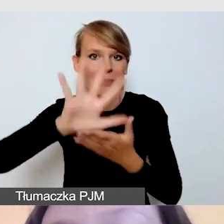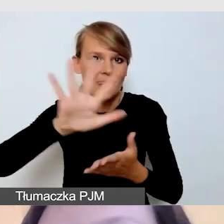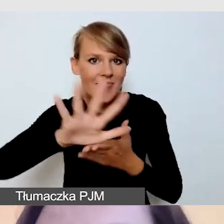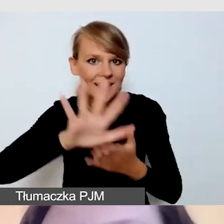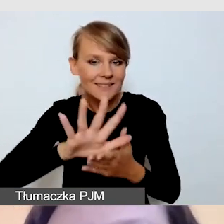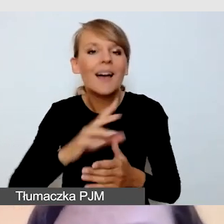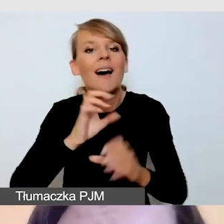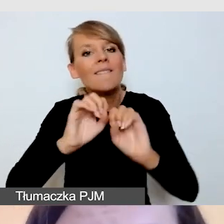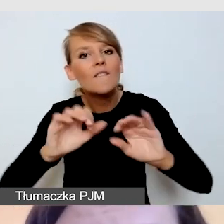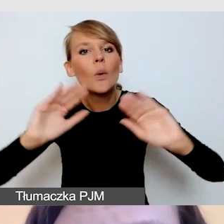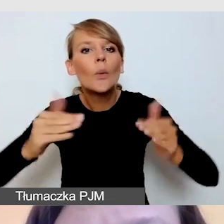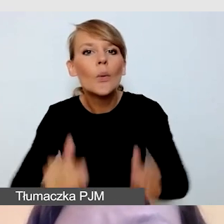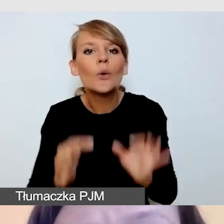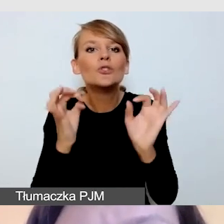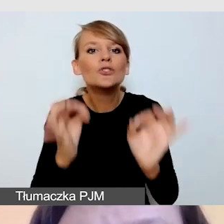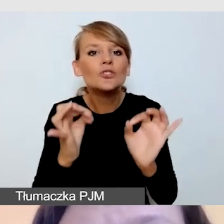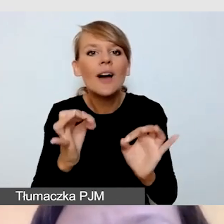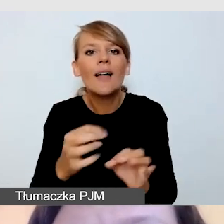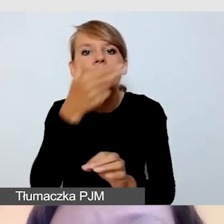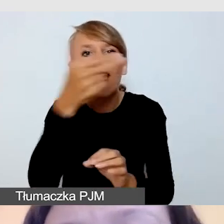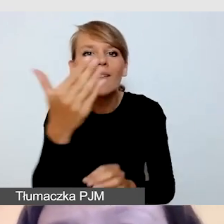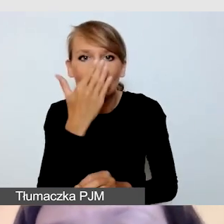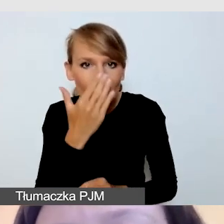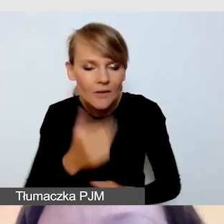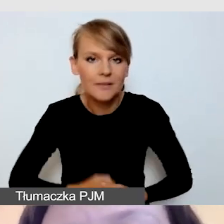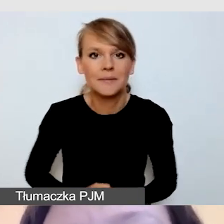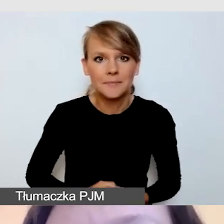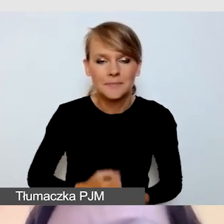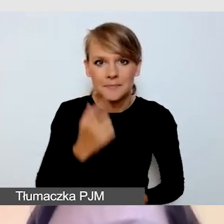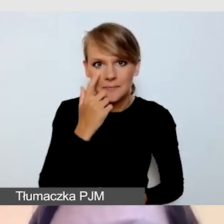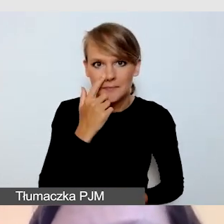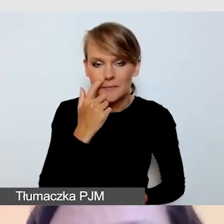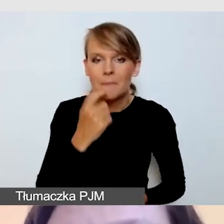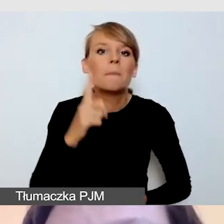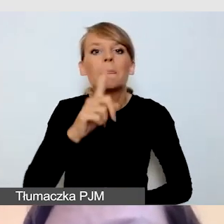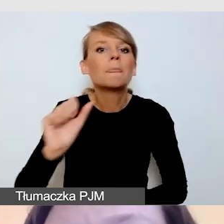Tymczasem zacznę od części bardzo teoretycznej